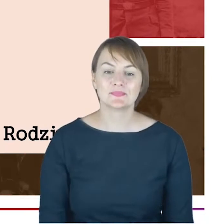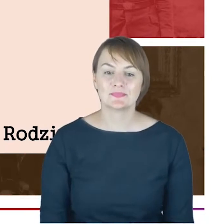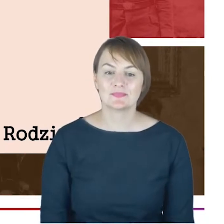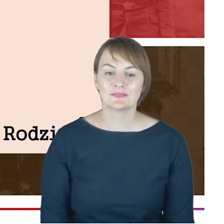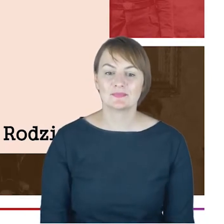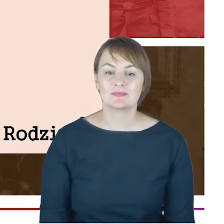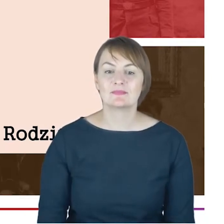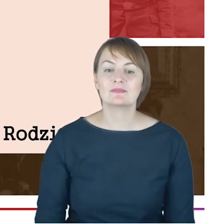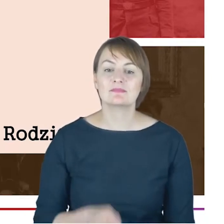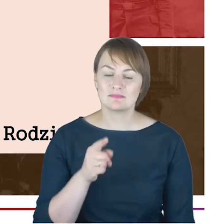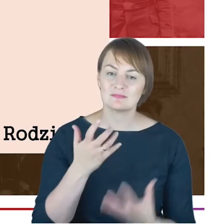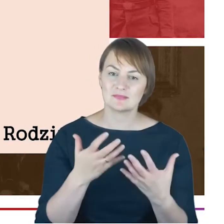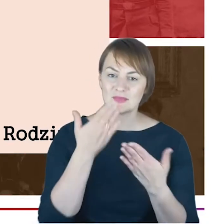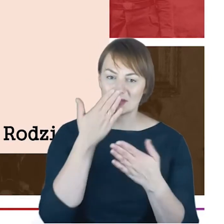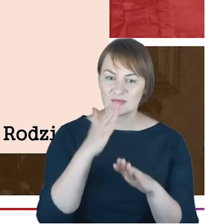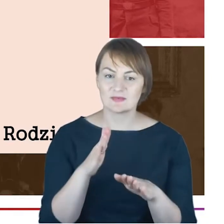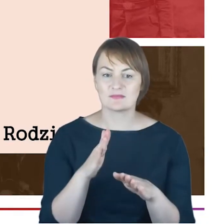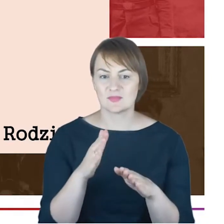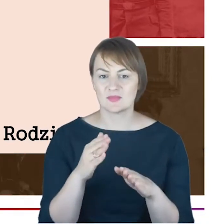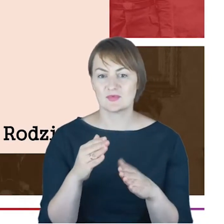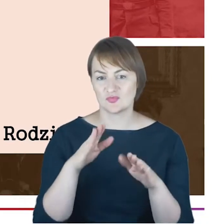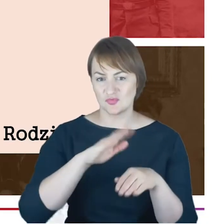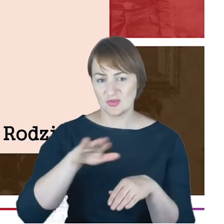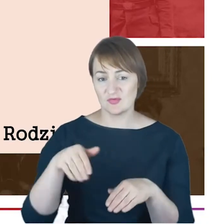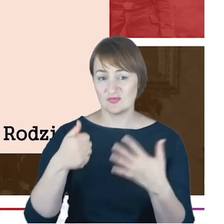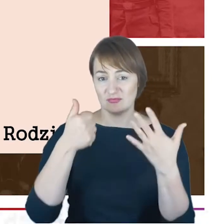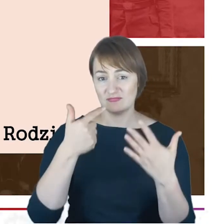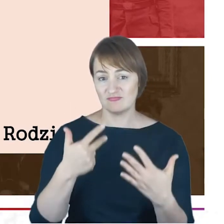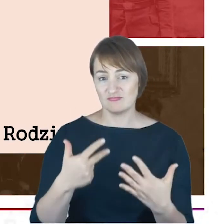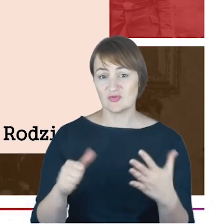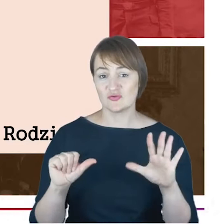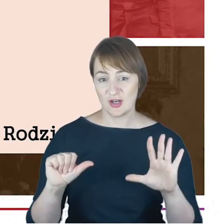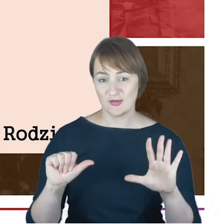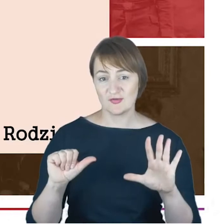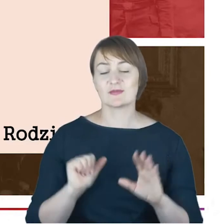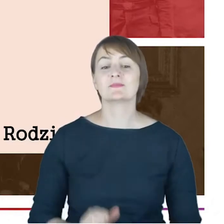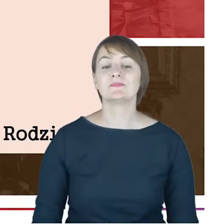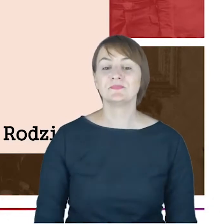oprócz tej szóstki dzieci, którą jesteśmy w stanie wskazać, że one na pewno przyszły